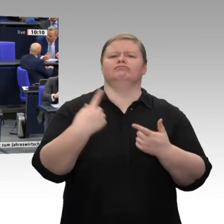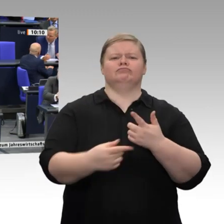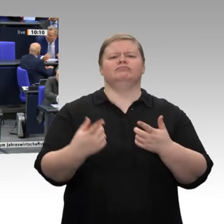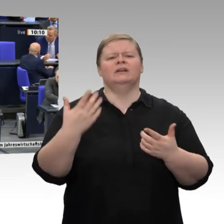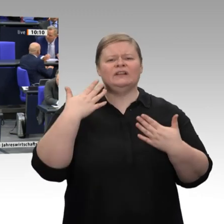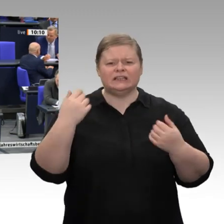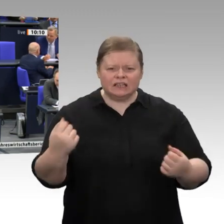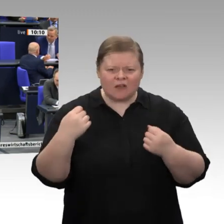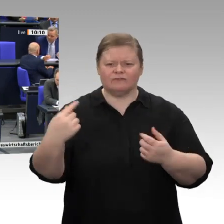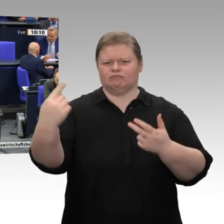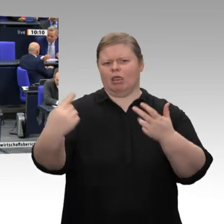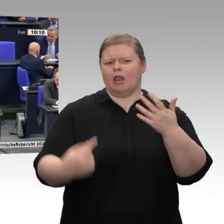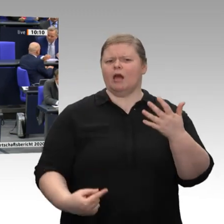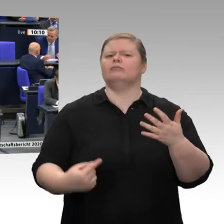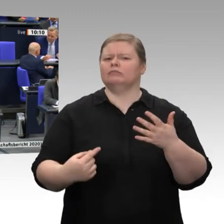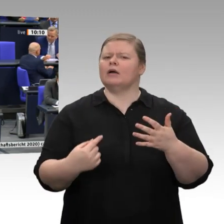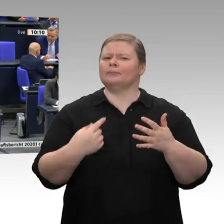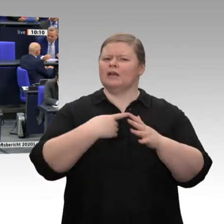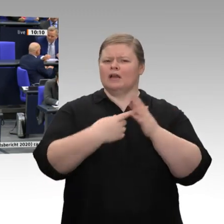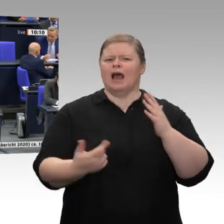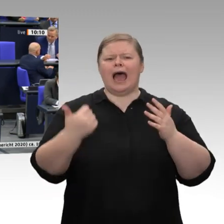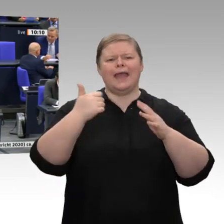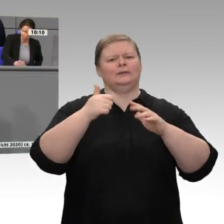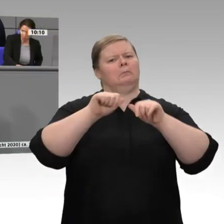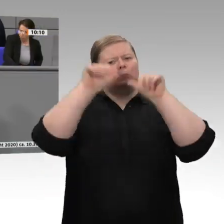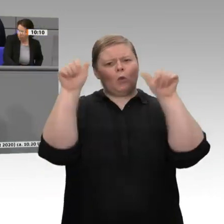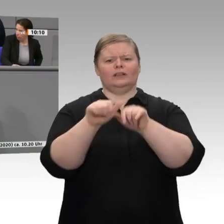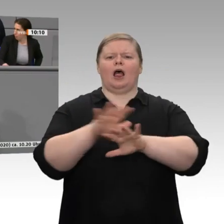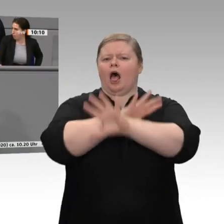des Ausbautempos bei den erneuerbaren Energien. Was Sie liefern, sind Abstandsregelungen,